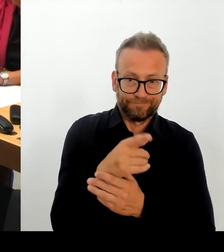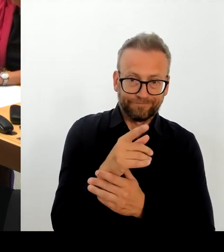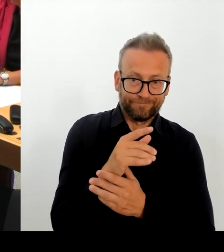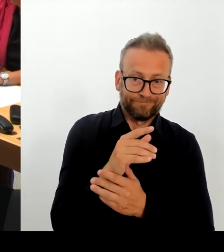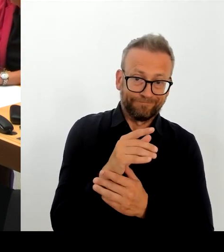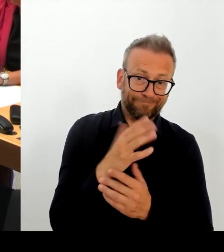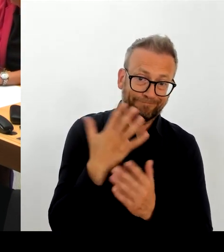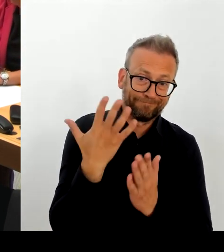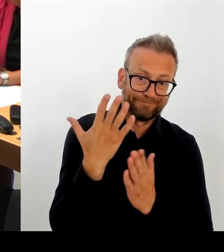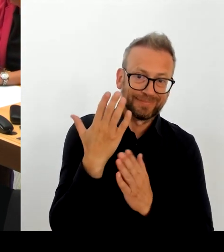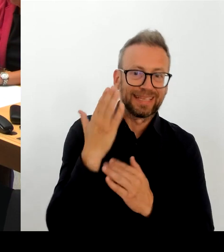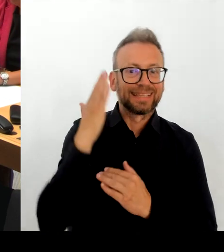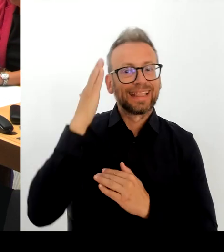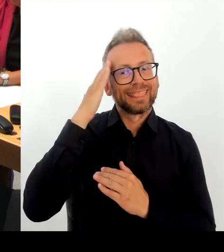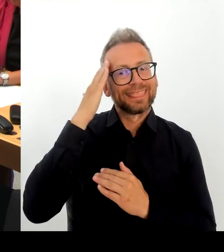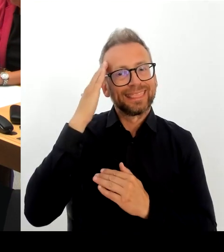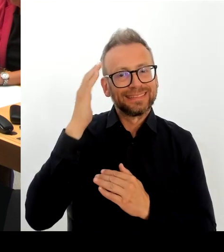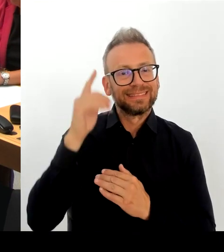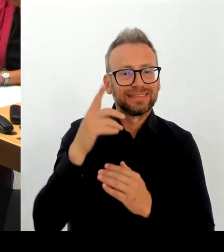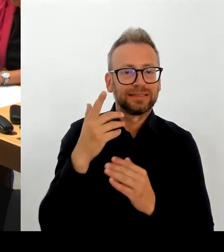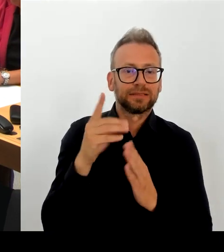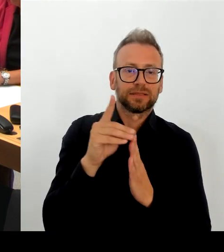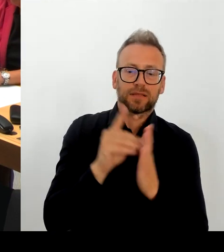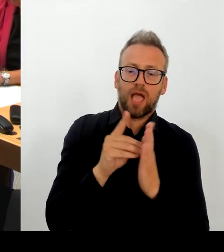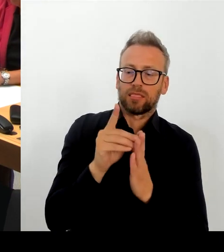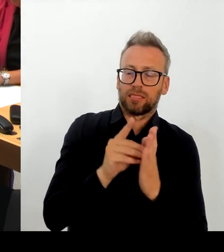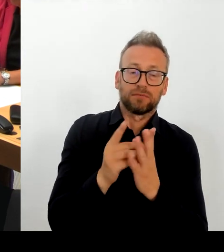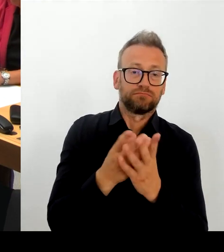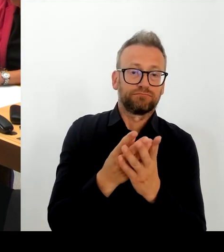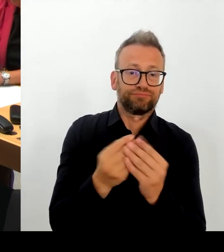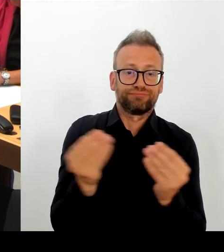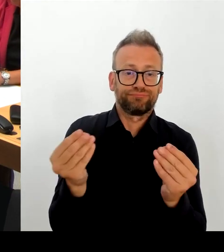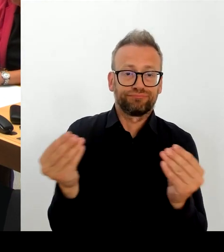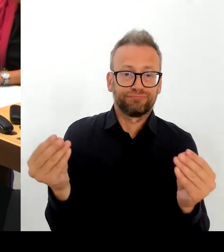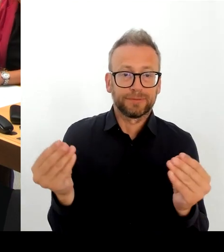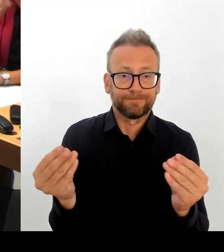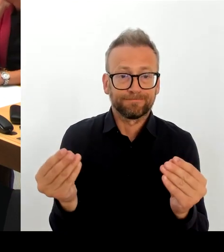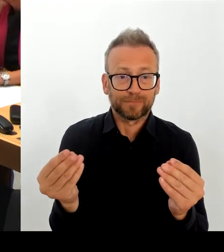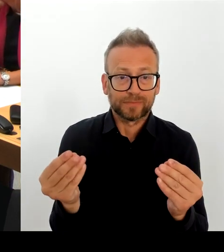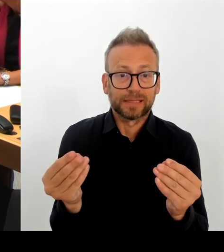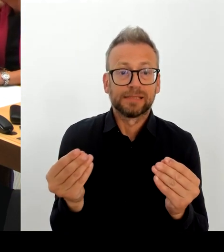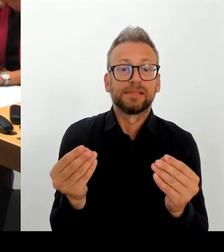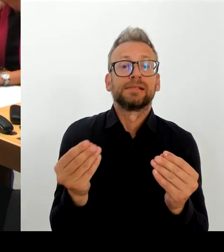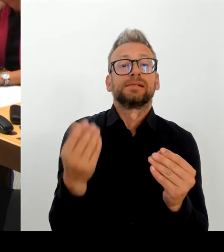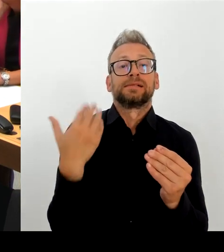Hier sind unterschiedliche Daten oder Fehlen von Daten im IKT